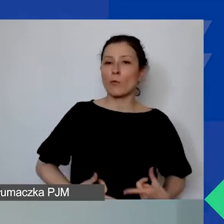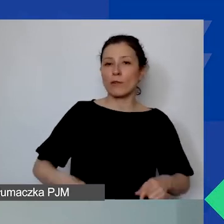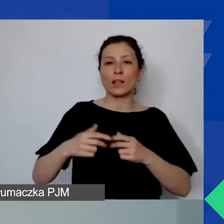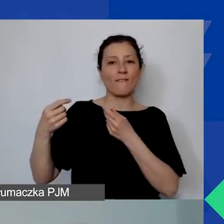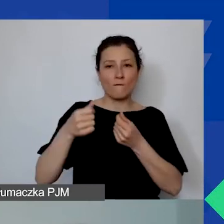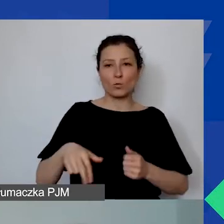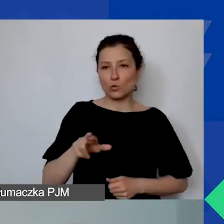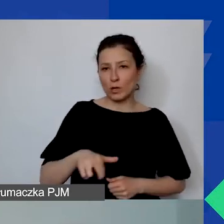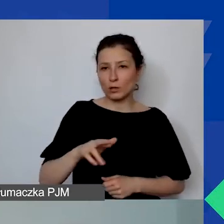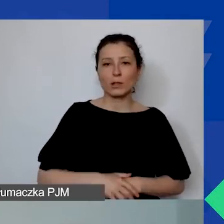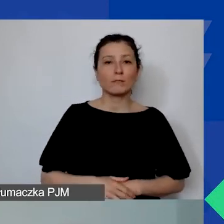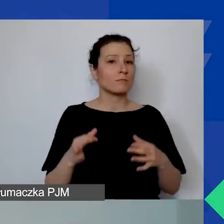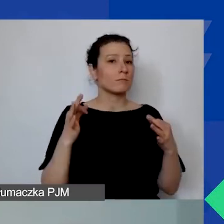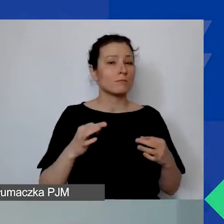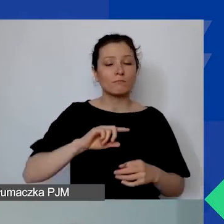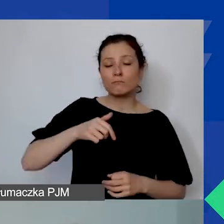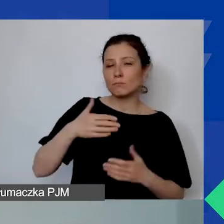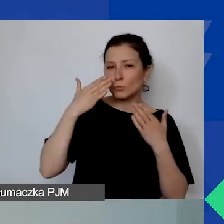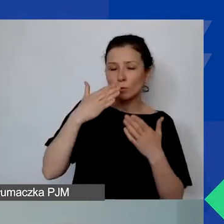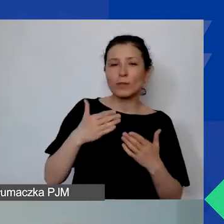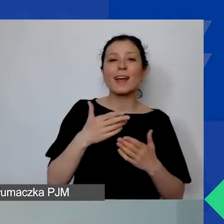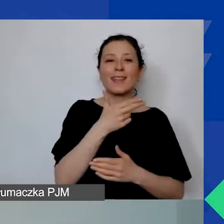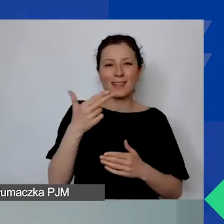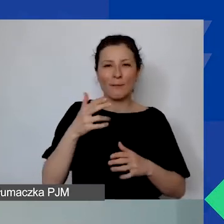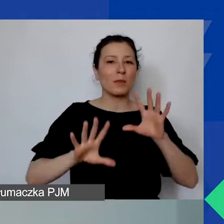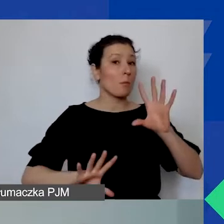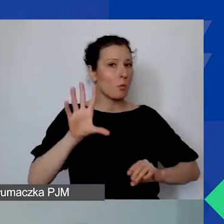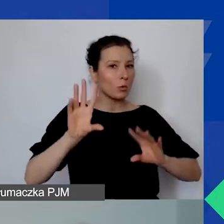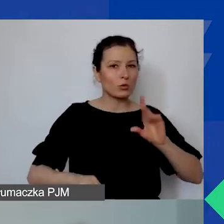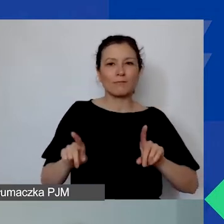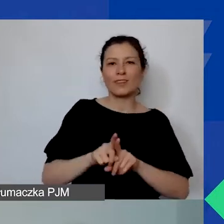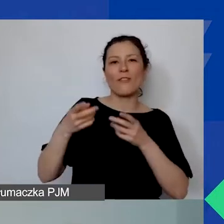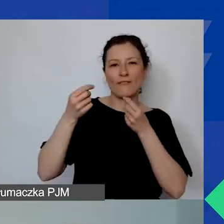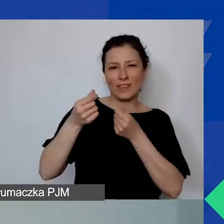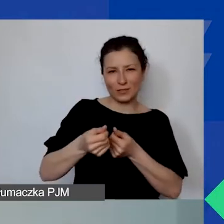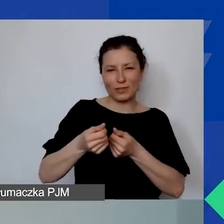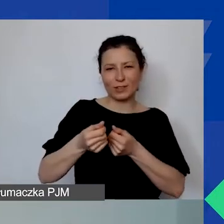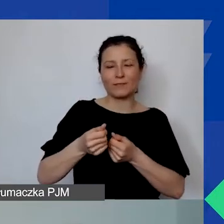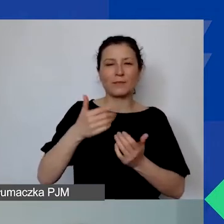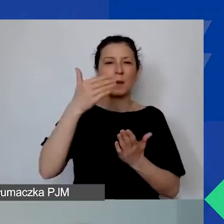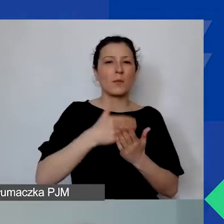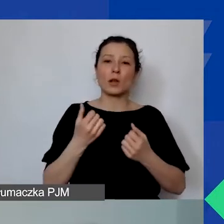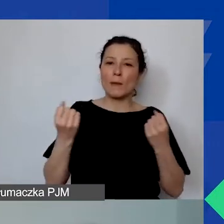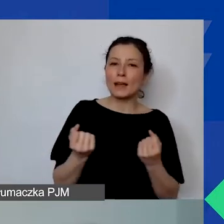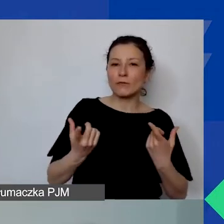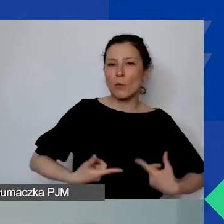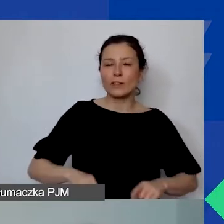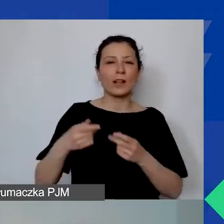Dziś zajmujemy się tematem budżetu i finansowania w Programie Aktywni Obywatele - Fundusz Regionalny.